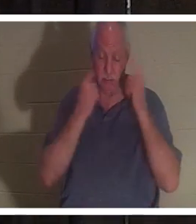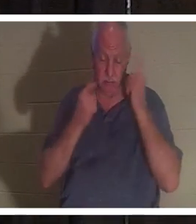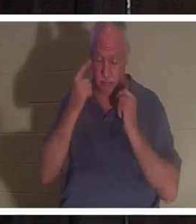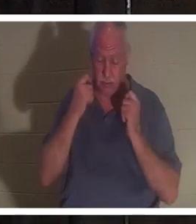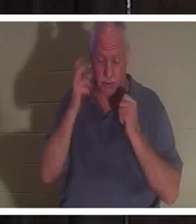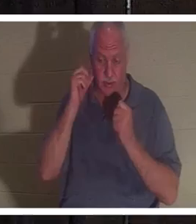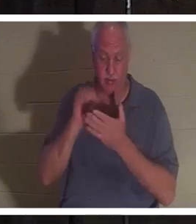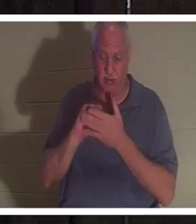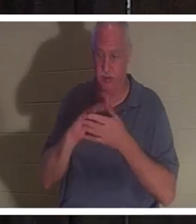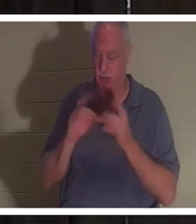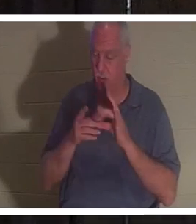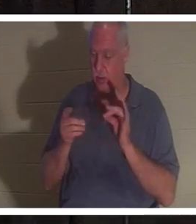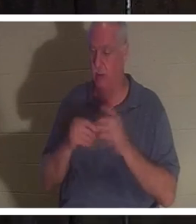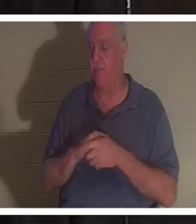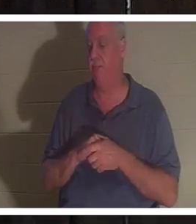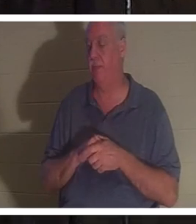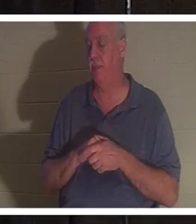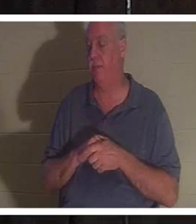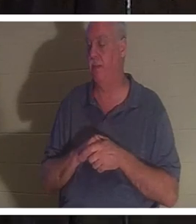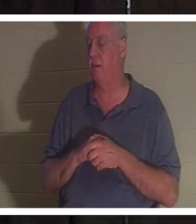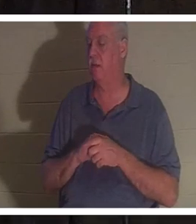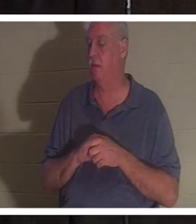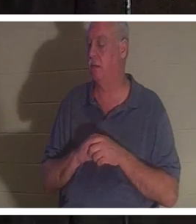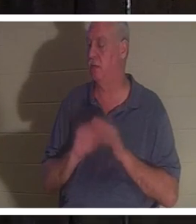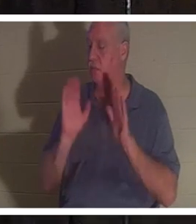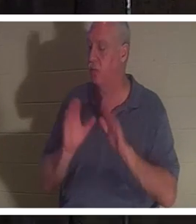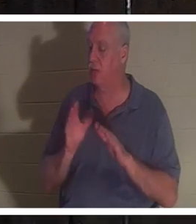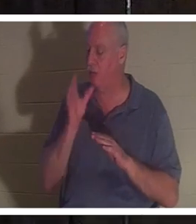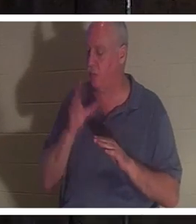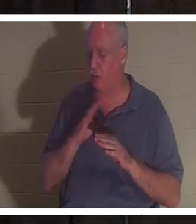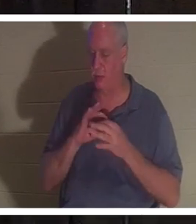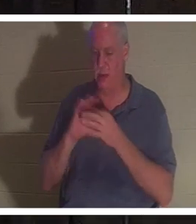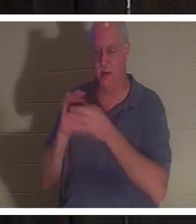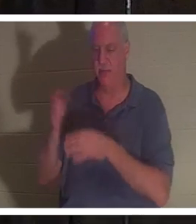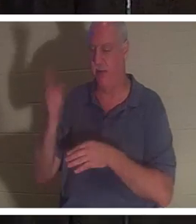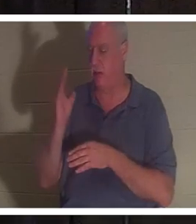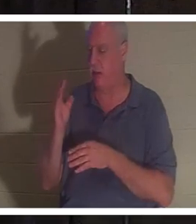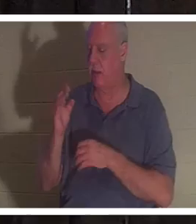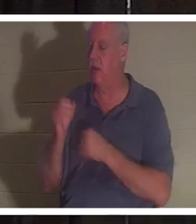だって、彼女はただの神の素敵な女性だから。主を情熱的に愛しています。 イスラエルの人々に熱心に 奉仕します